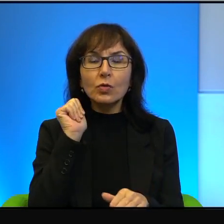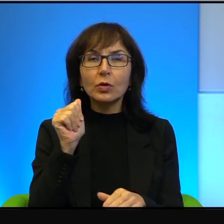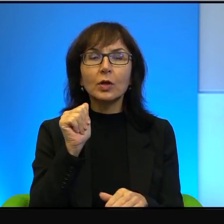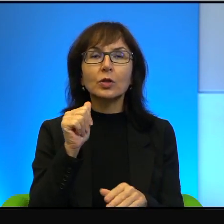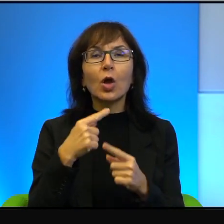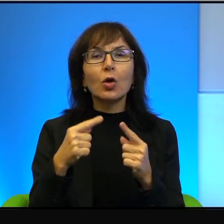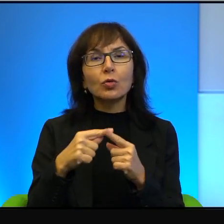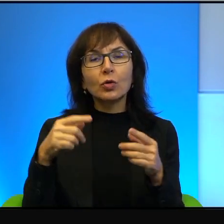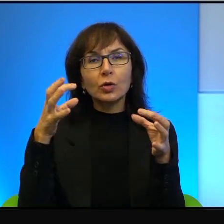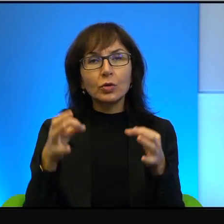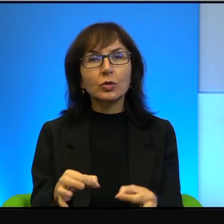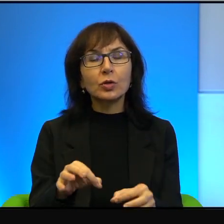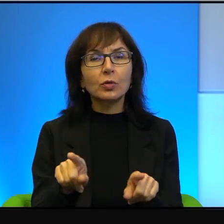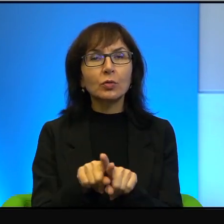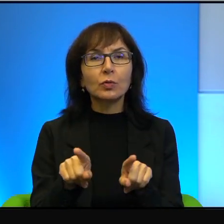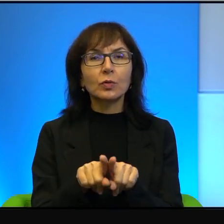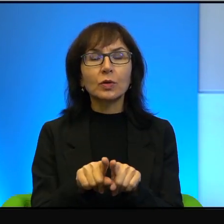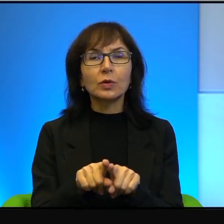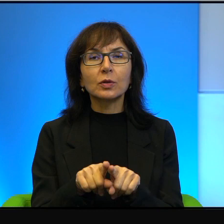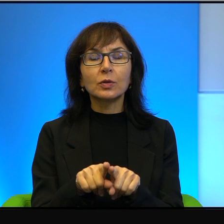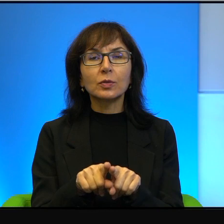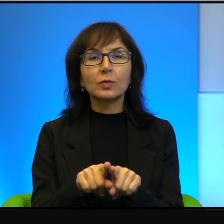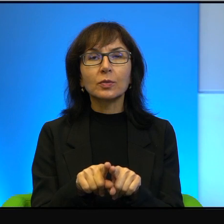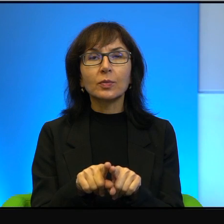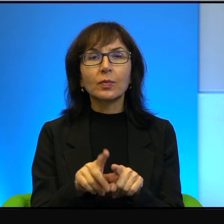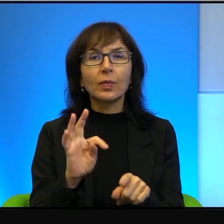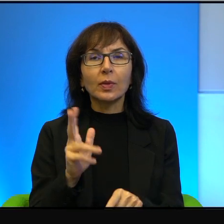dzień dzisiejszy również. Więc tak, to prawda,